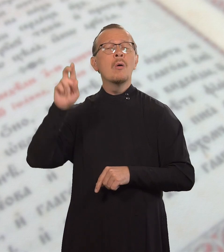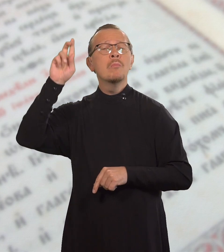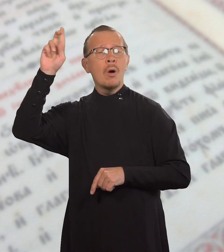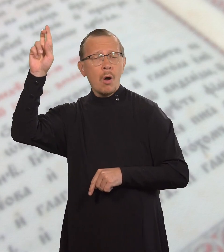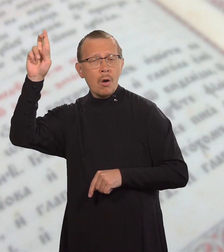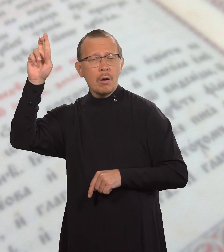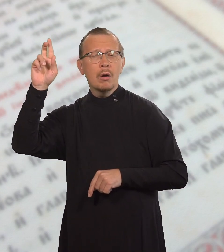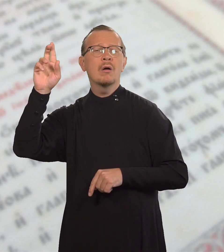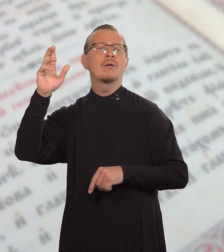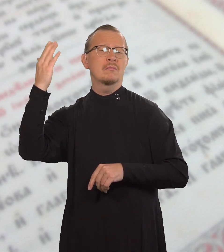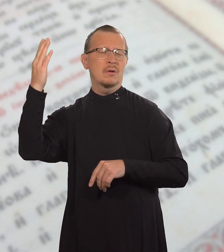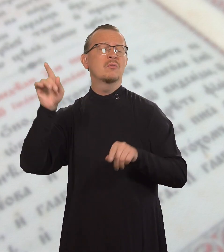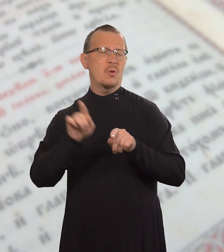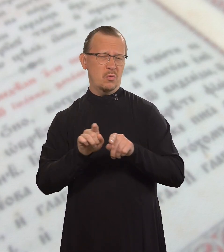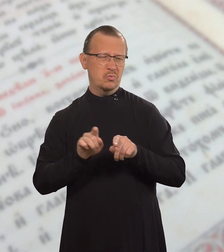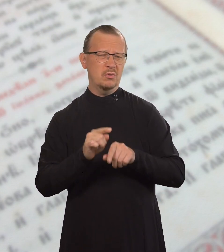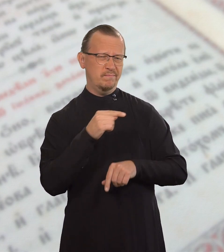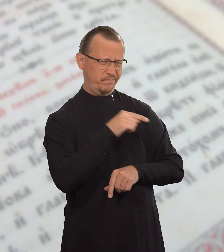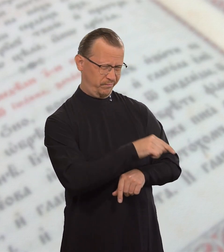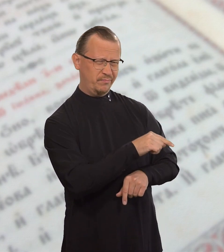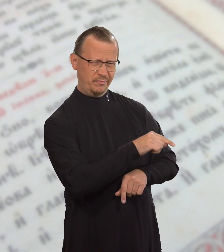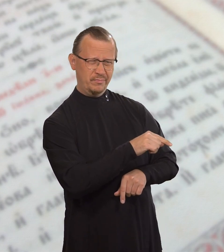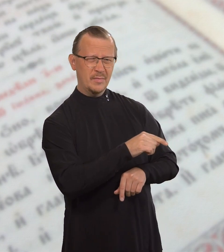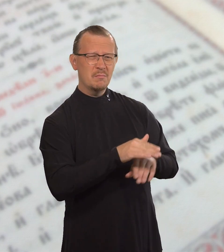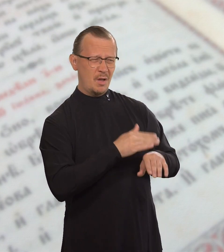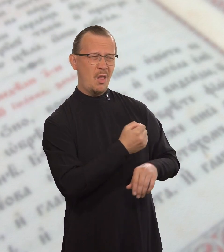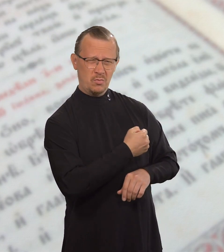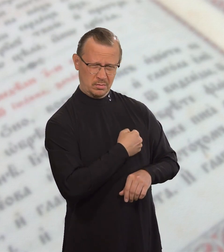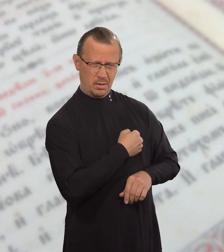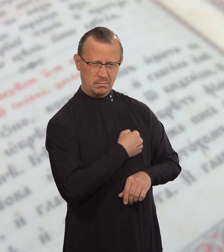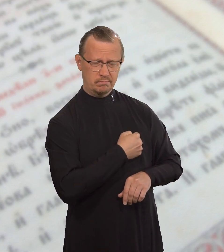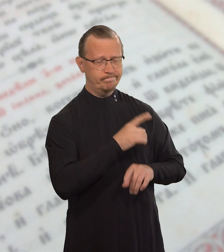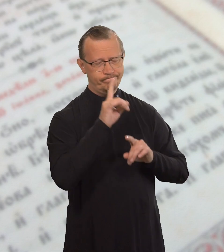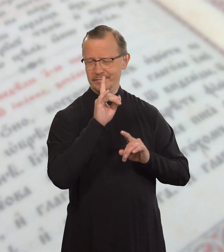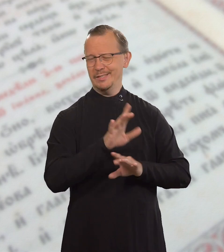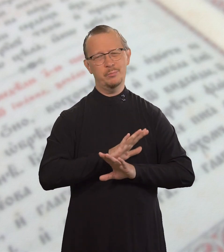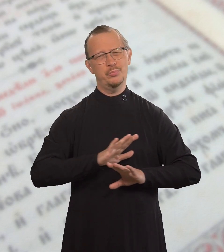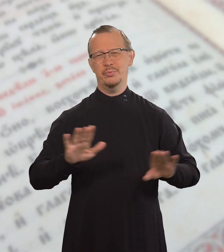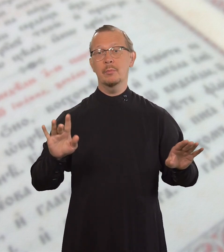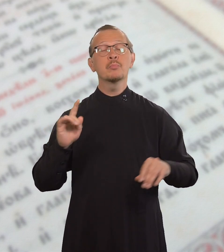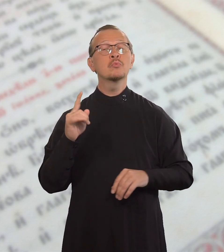то и его будут судить без милости,